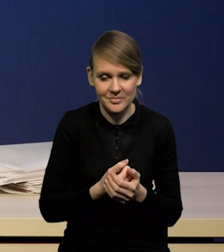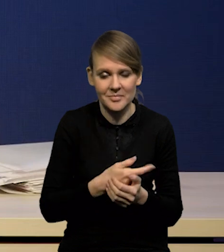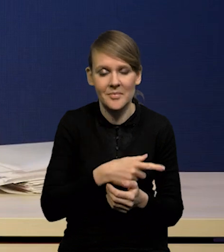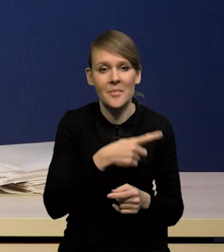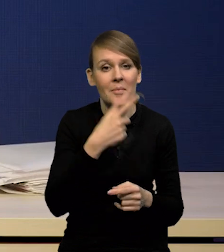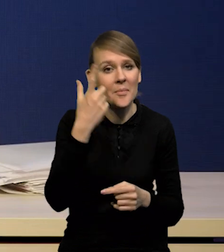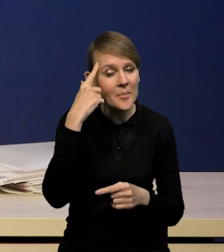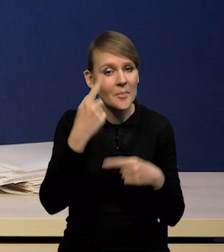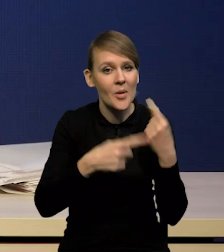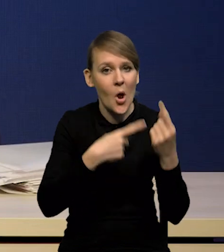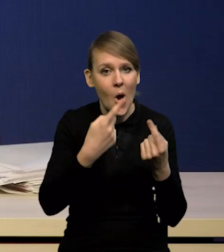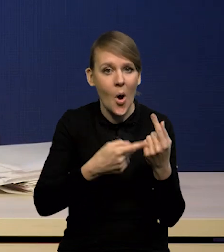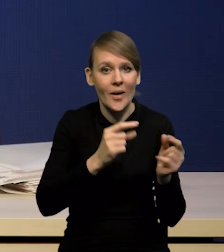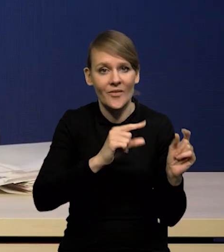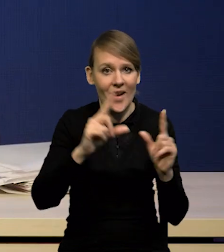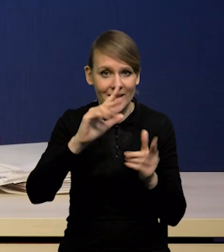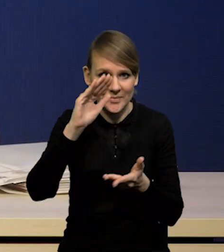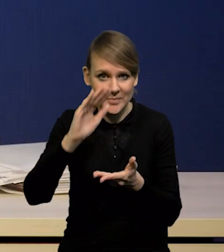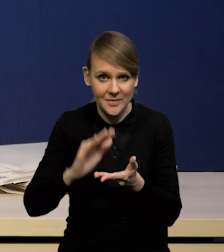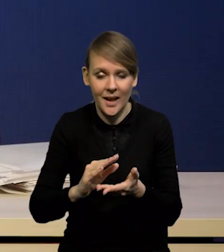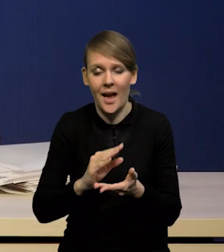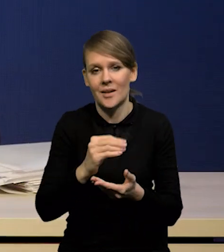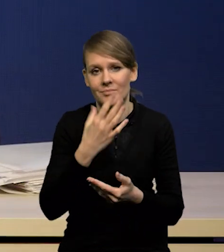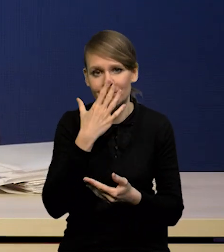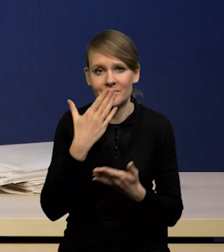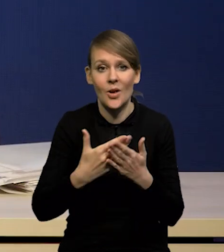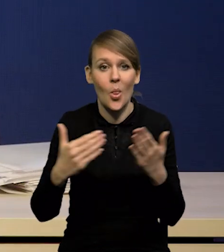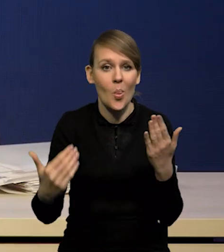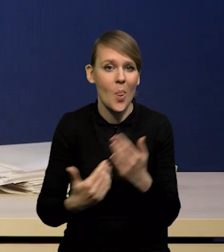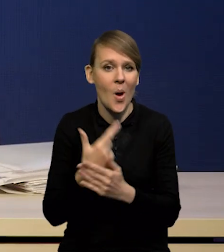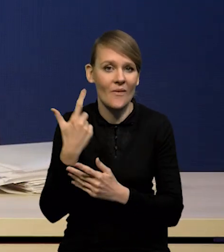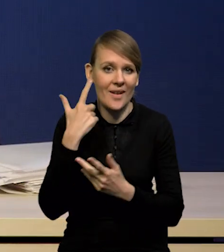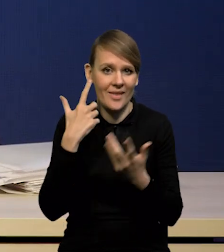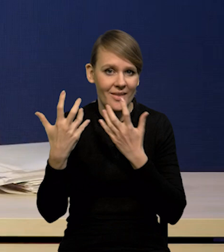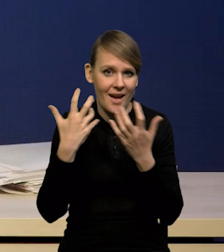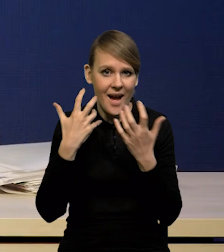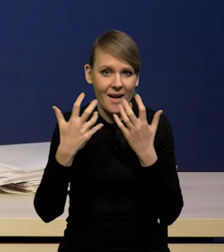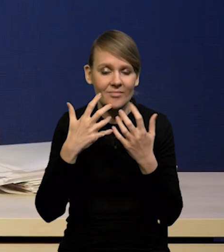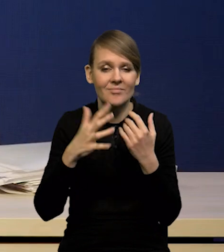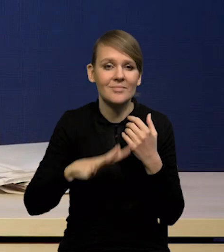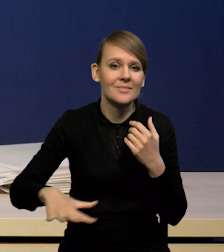dlatego, że najnowsze dane Flash dla strefy euro,